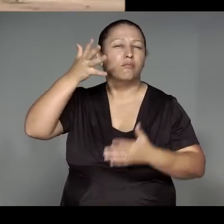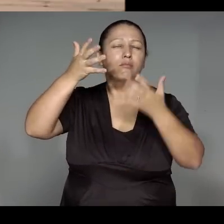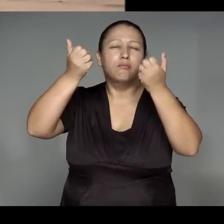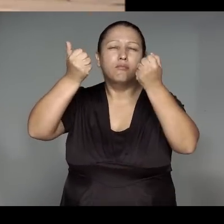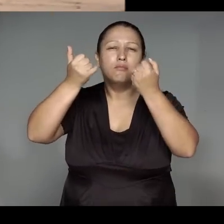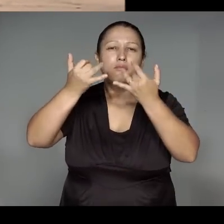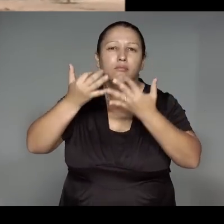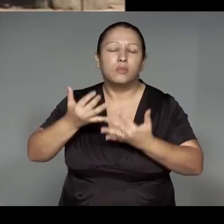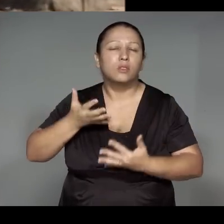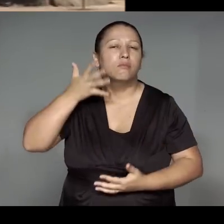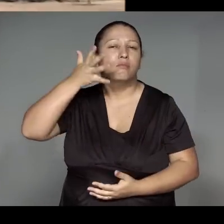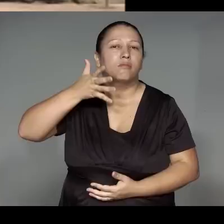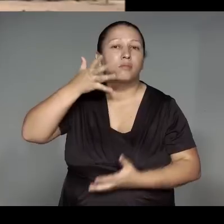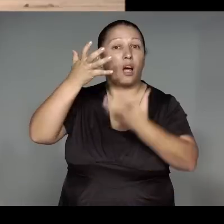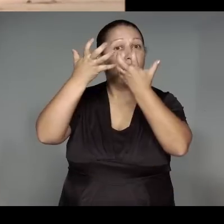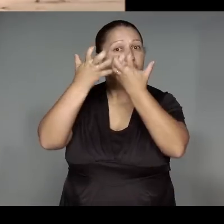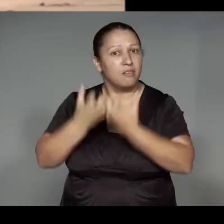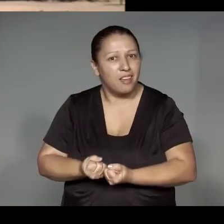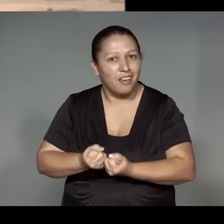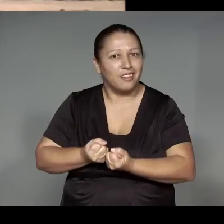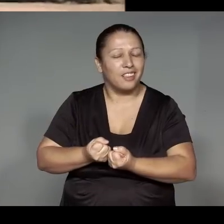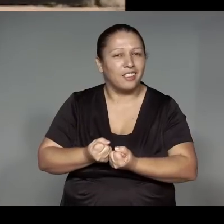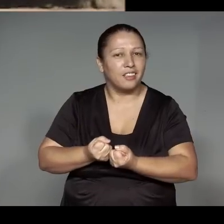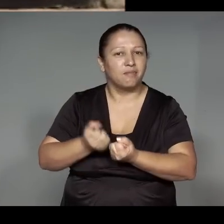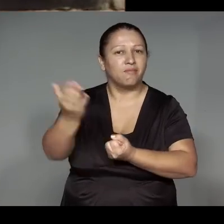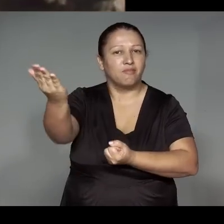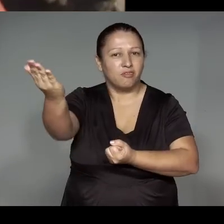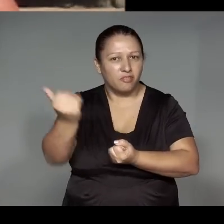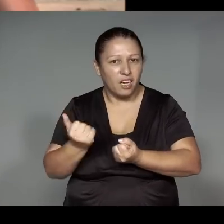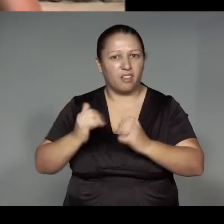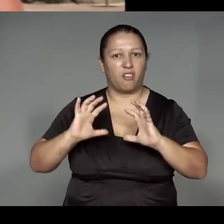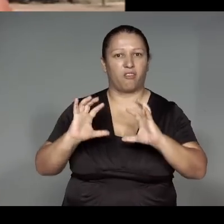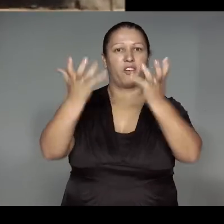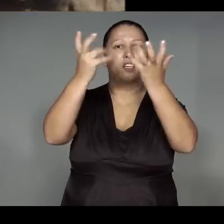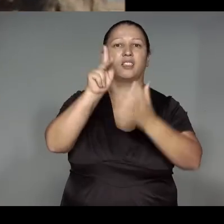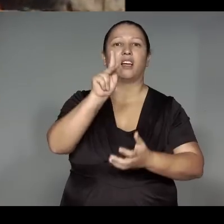oje moje’e͂ng okom, ehe͂ i’i pareara upe